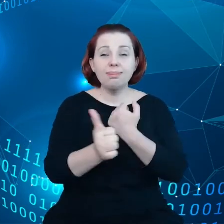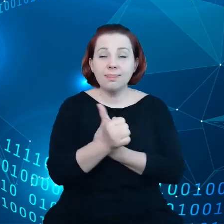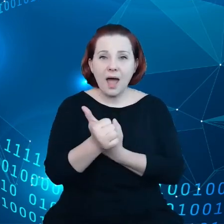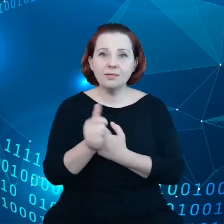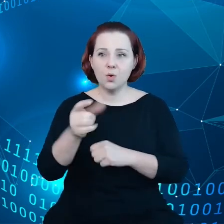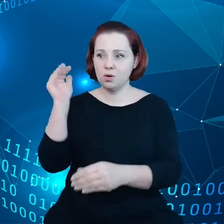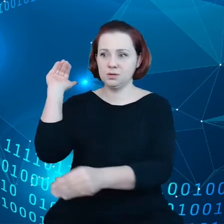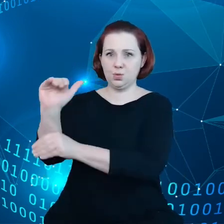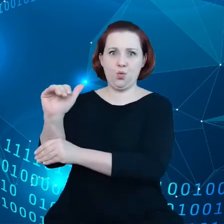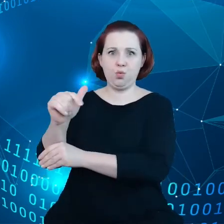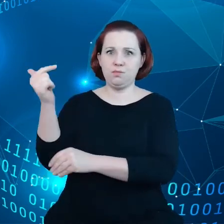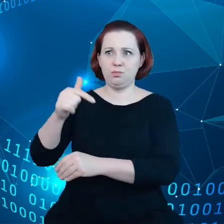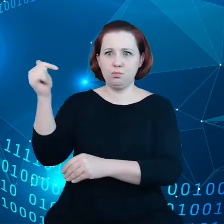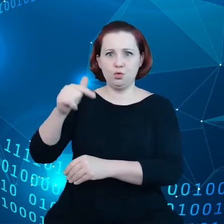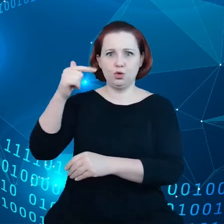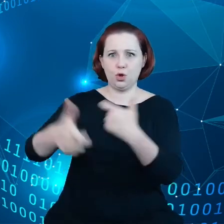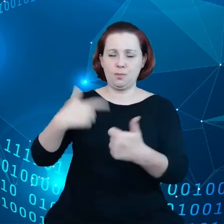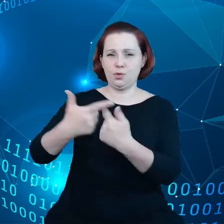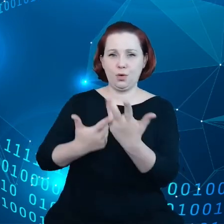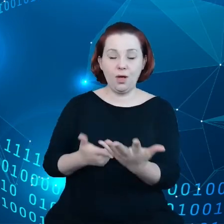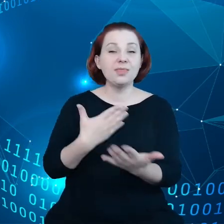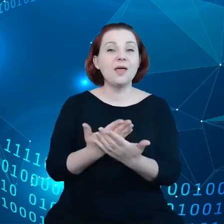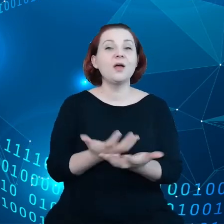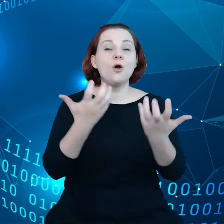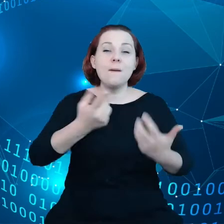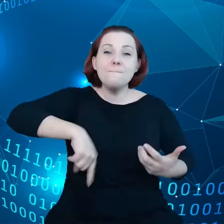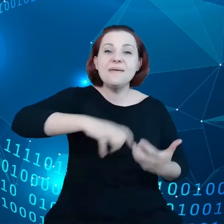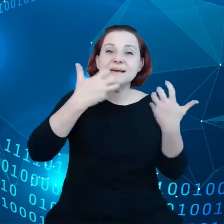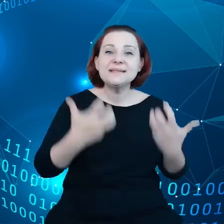stąd też chcemy stworzyć możliwości szerszego wykorzystania danych,